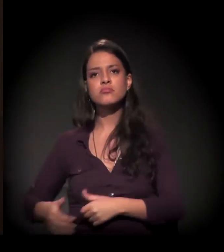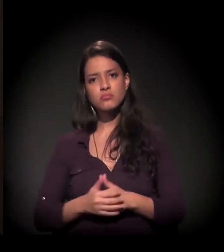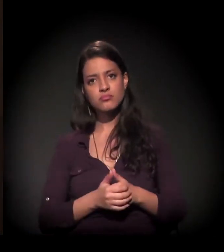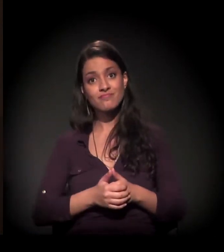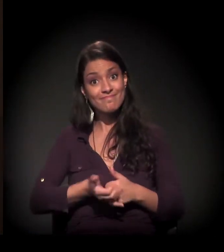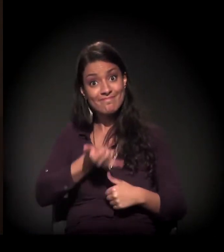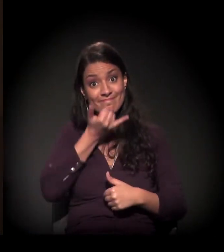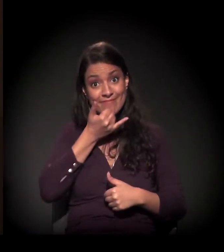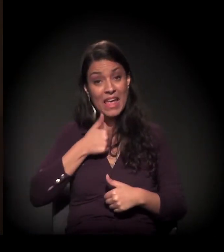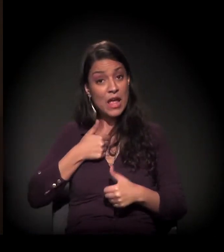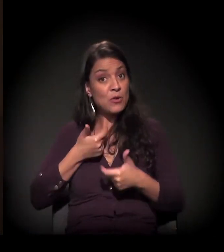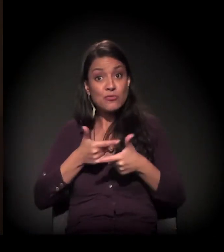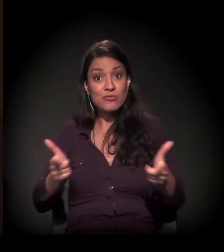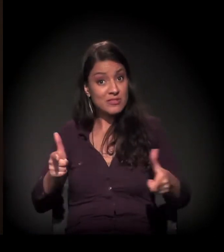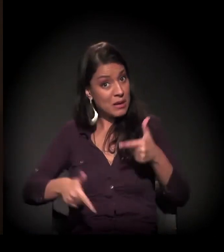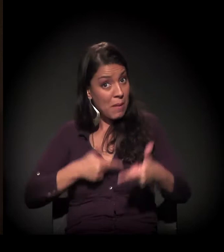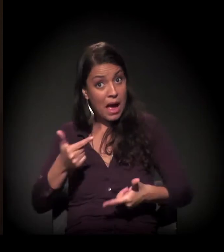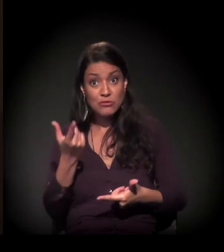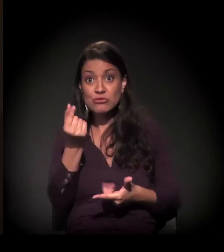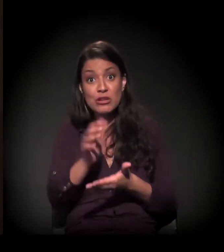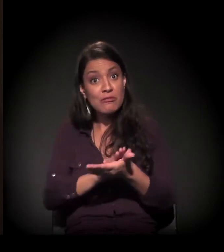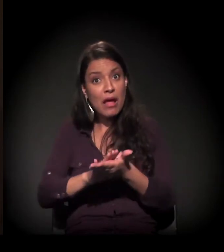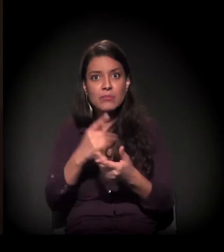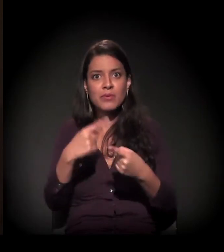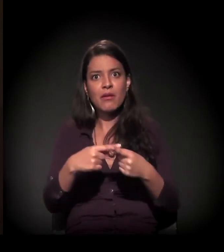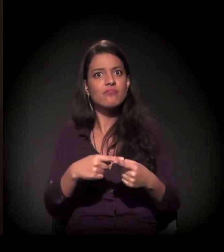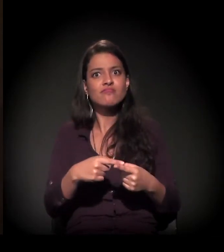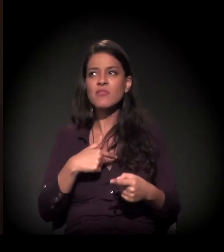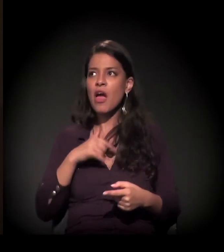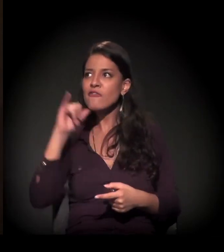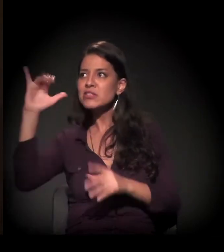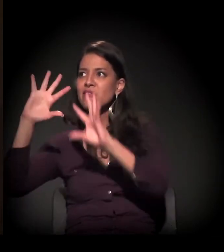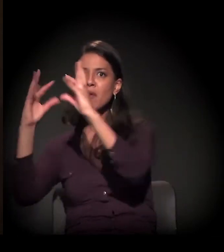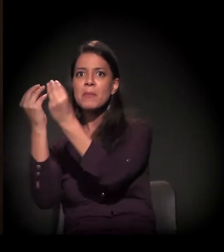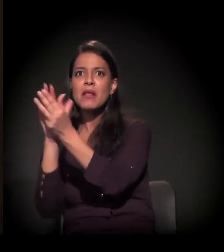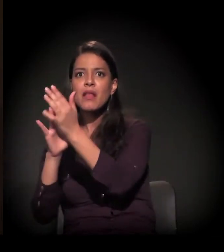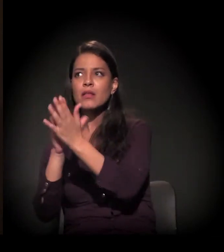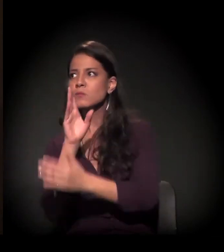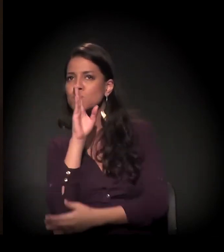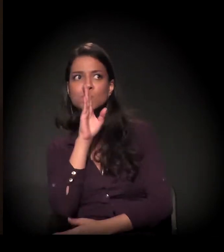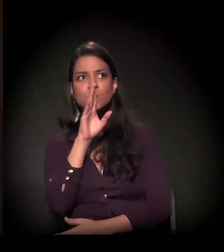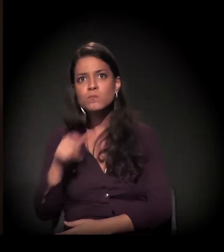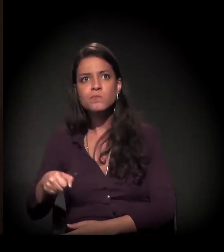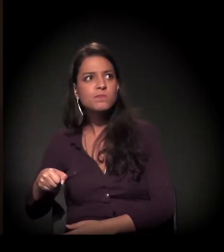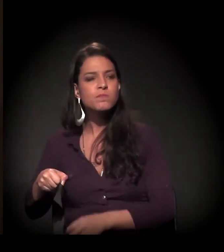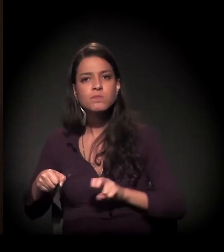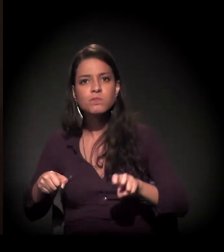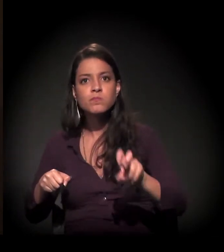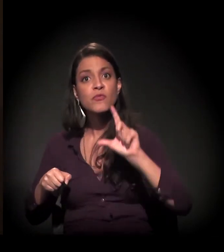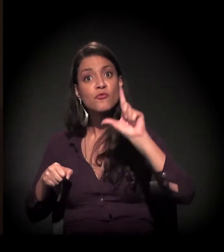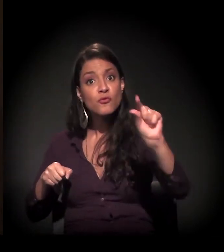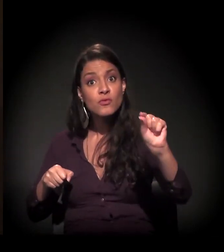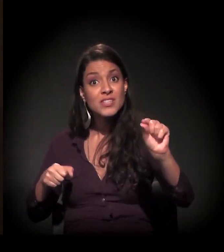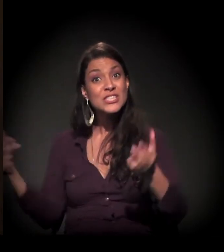− porque eu tinha vindo escondida da minha família − e não tinha como voltar. O que me sobrou realmente foram as ruas.